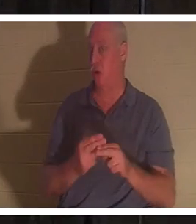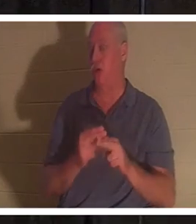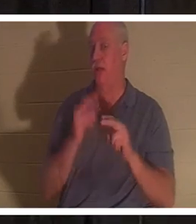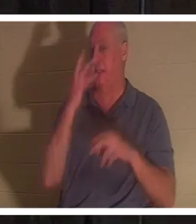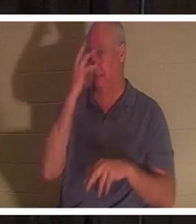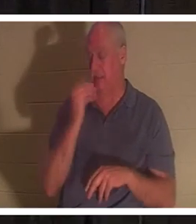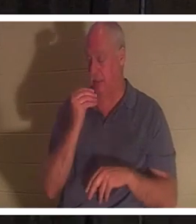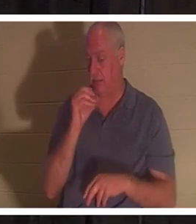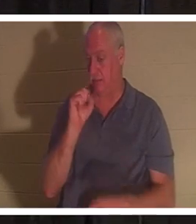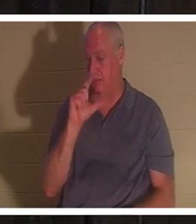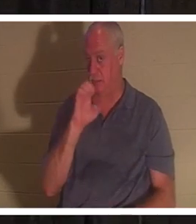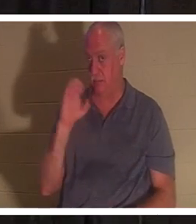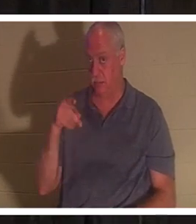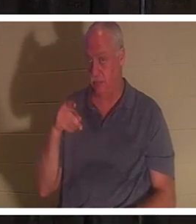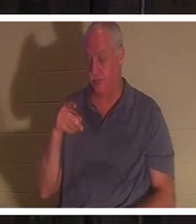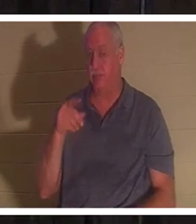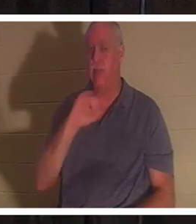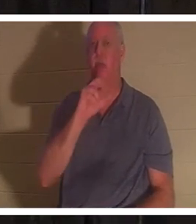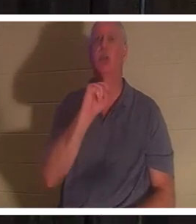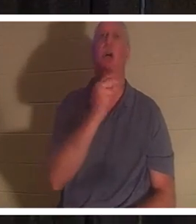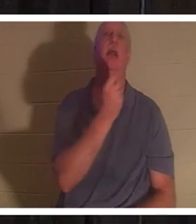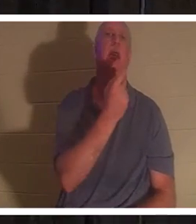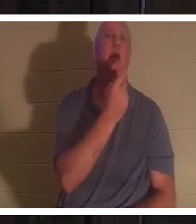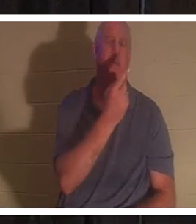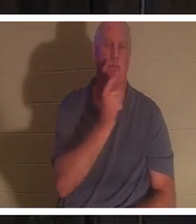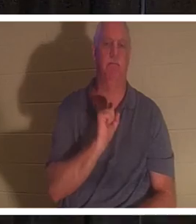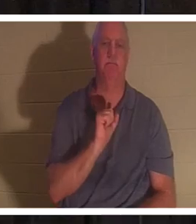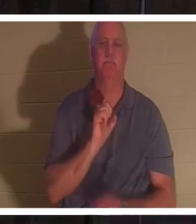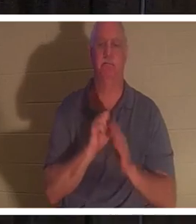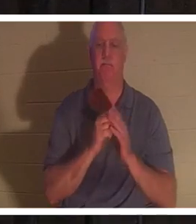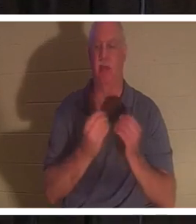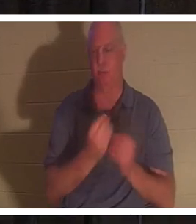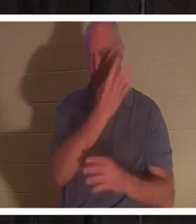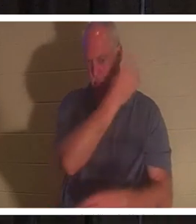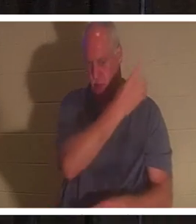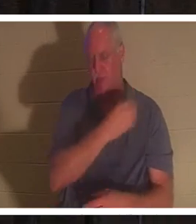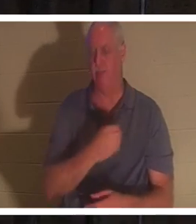저와 함께 요한복음 11장을 펴세요. 하지만 파워포인트에도 있습니다. 검색하기 싫으시면 요한복음